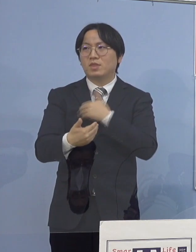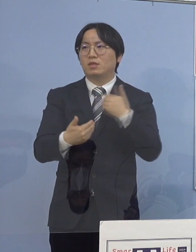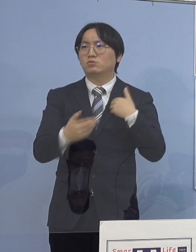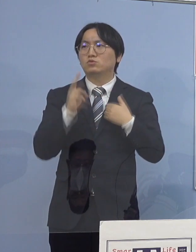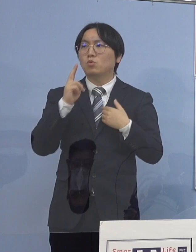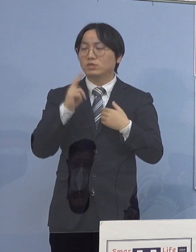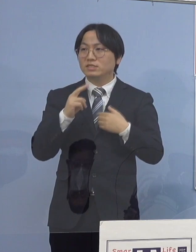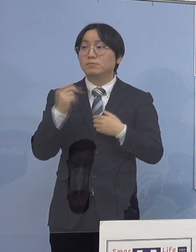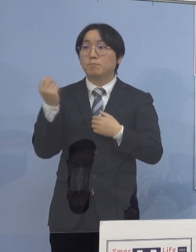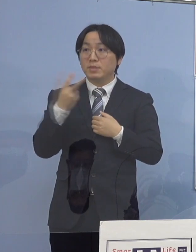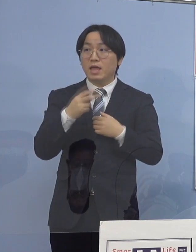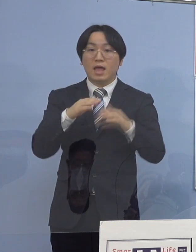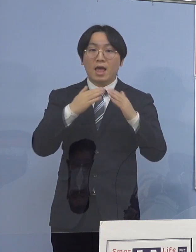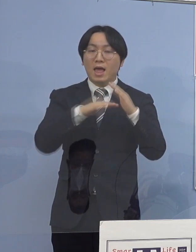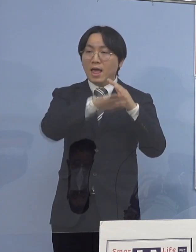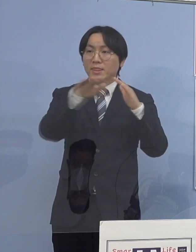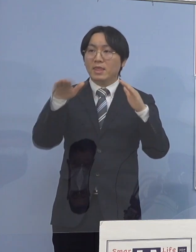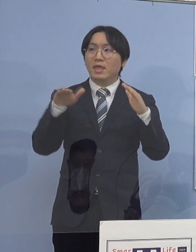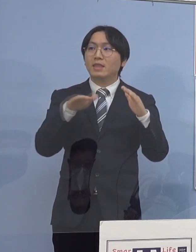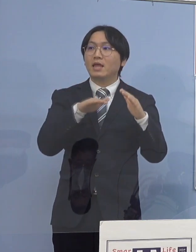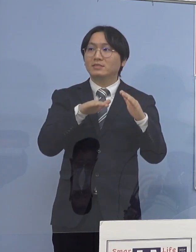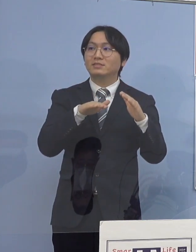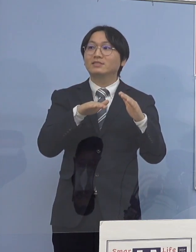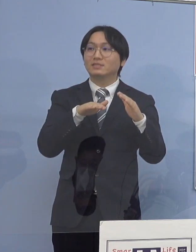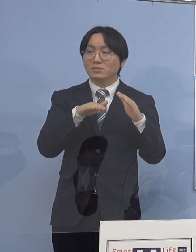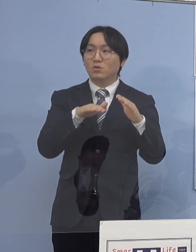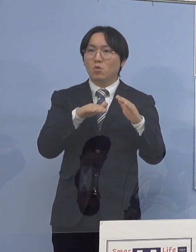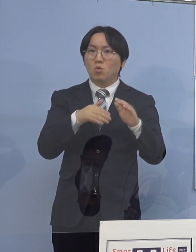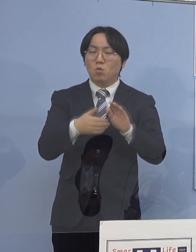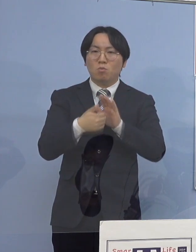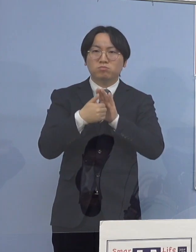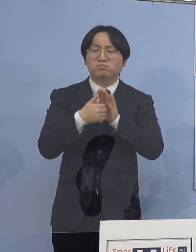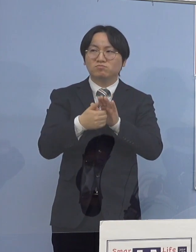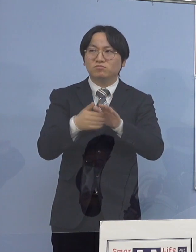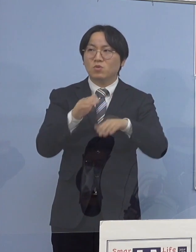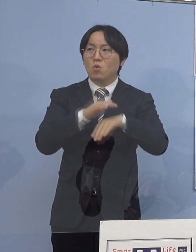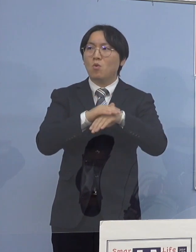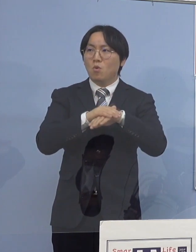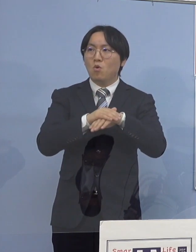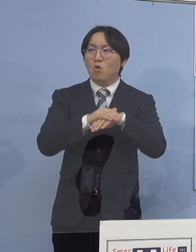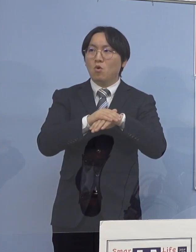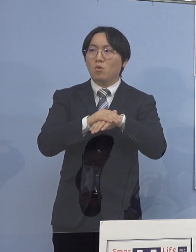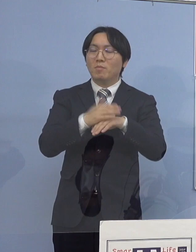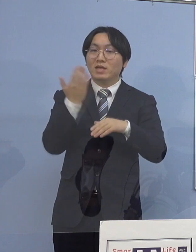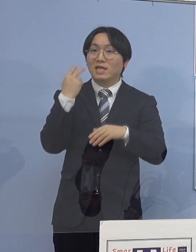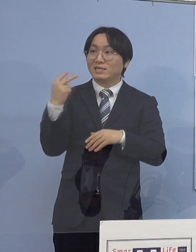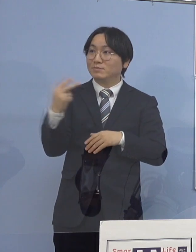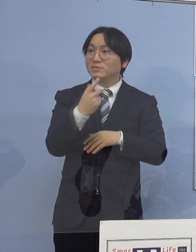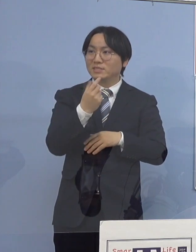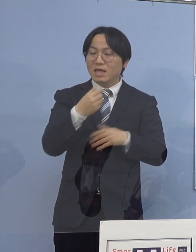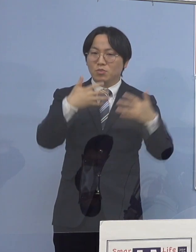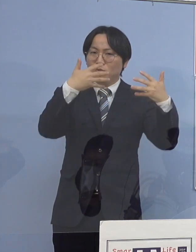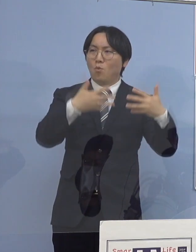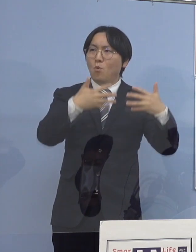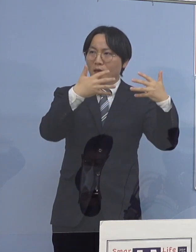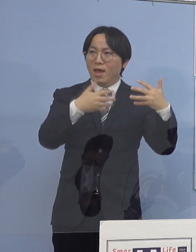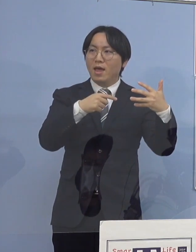今回はボードじゃなくて、いよいよ動画まで共有を 県民の皆さん方にしていただくと